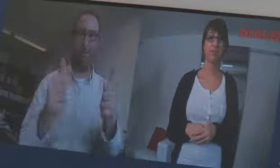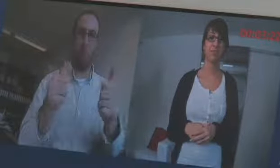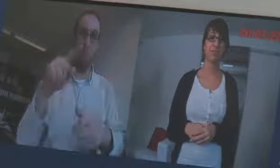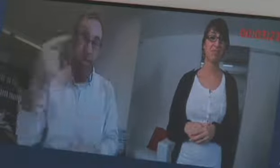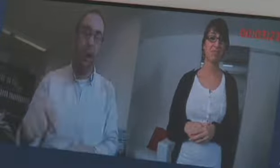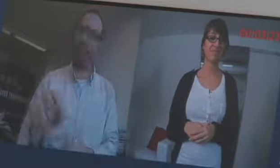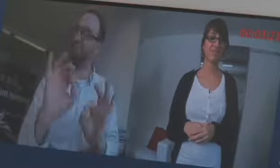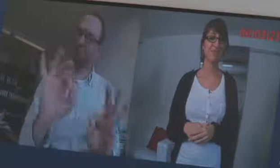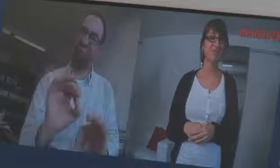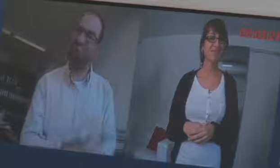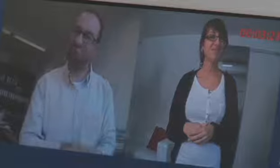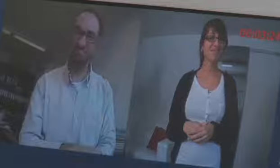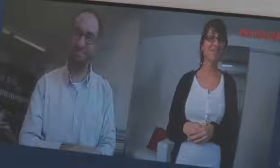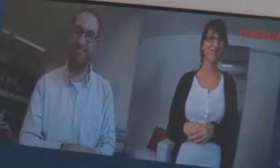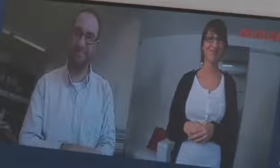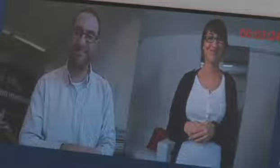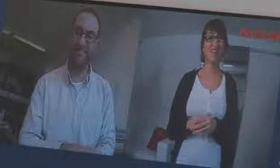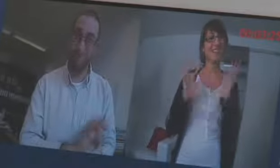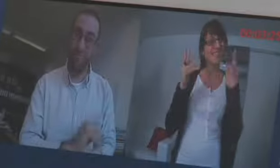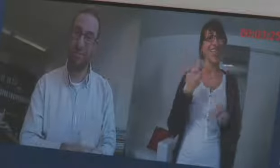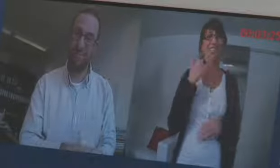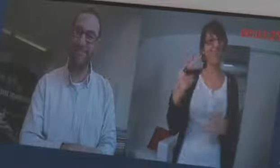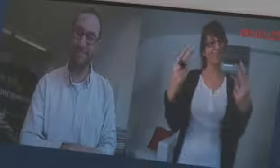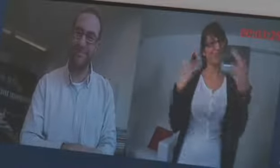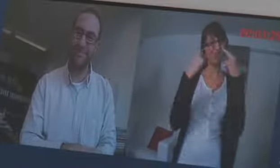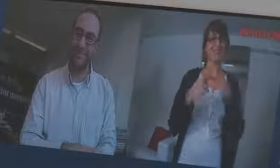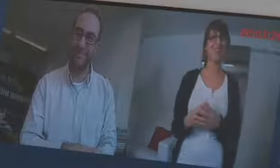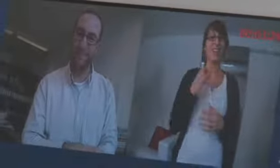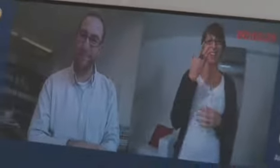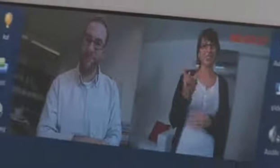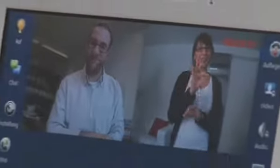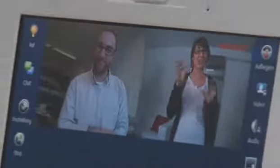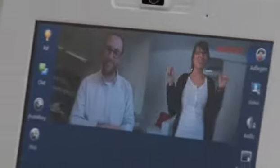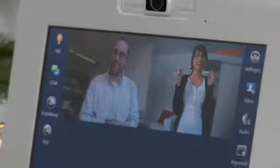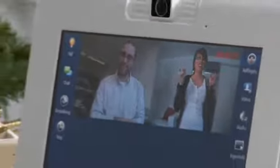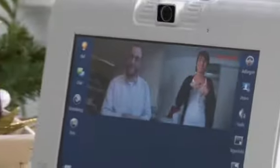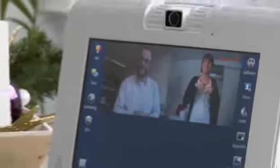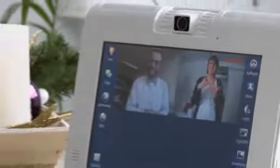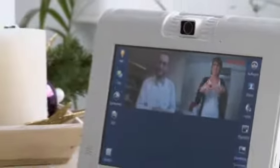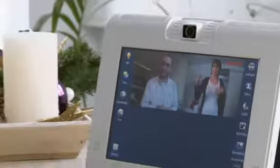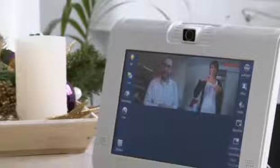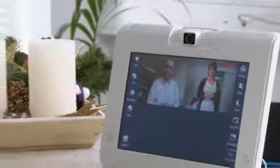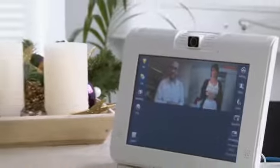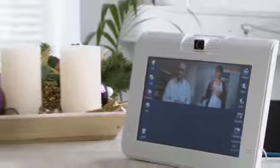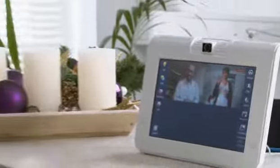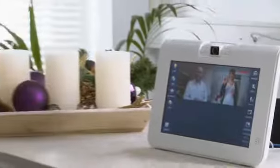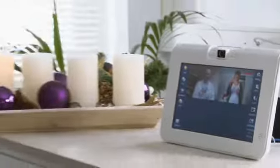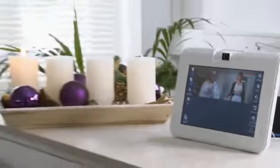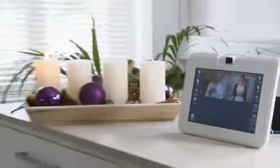Toll wenn es bald kommt. Vielen Dank für`s zuschauen. Wir wünschen euch eine schöne Winterzeit. Auf Wiedersehen.